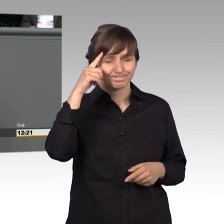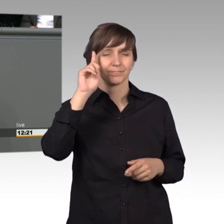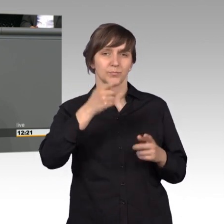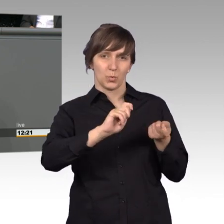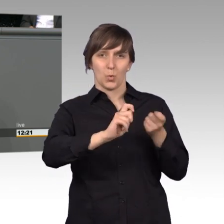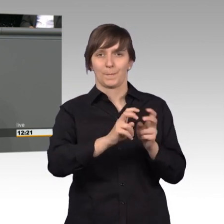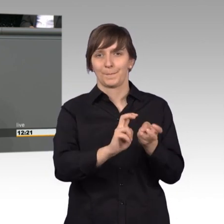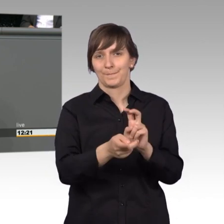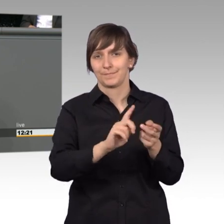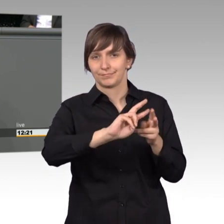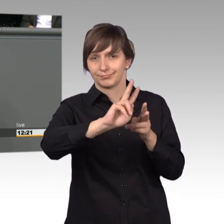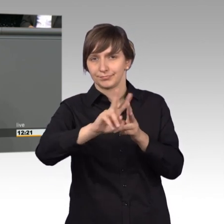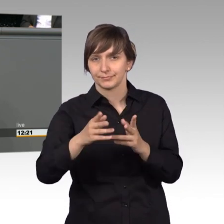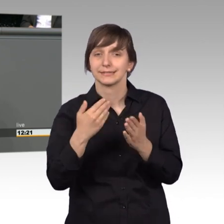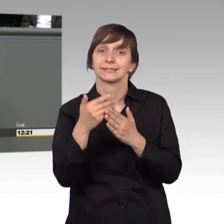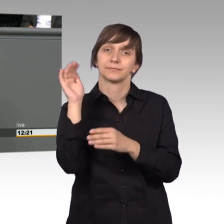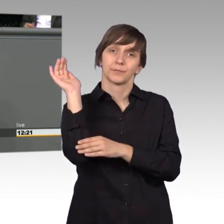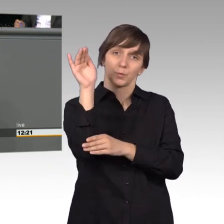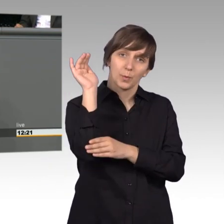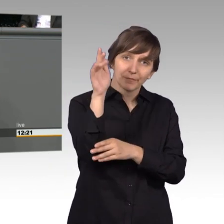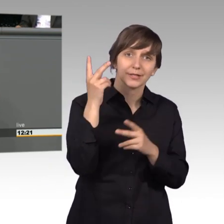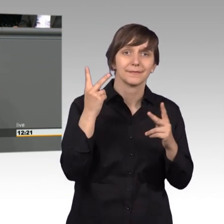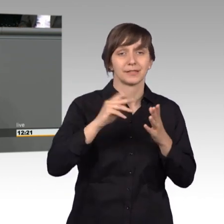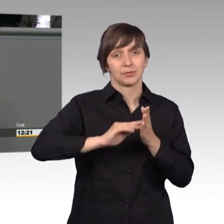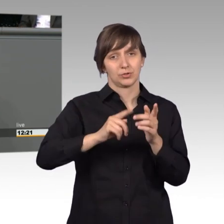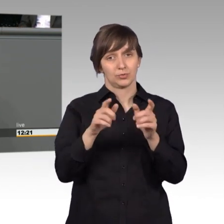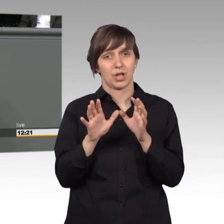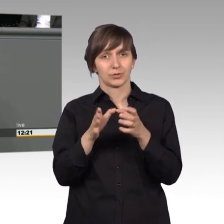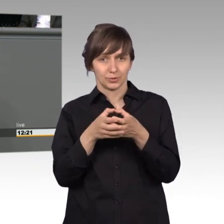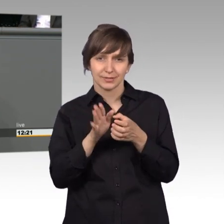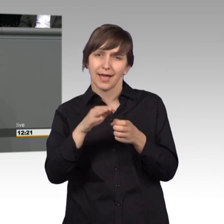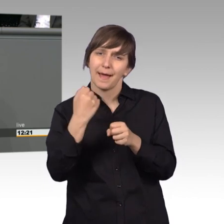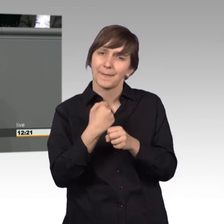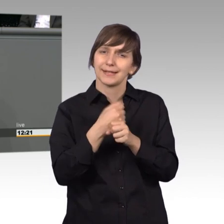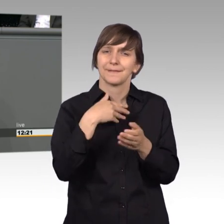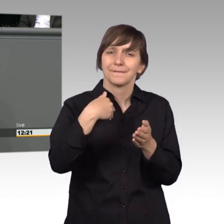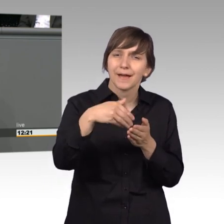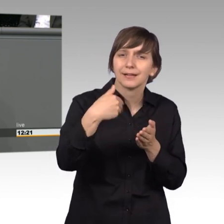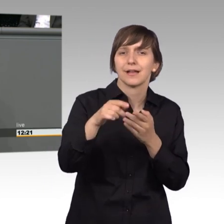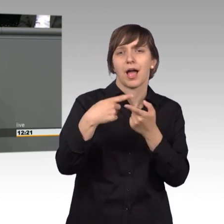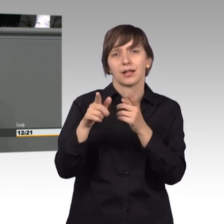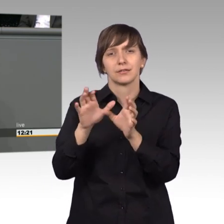Zukünftig muss deshalb die Arbeit des Petitionsausschusses noch mehr mit der Arbeit in den anderen Ausschüssen verknüpft werden.